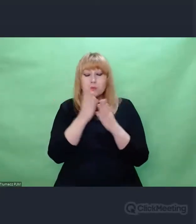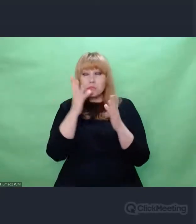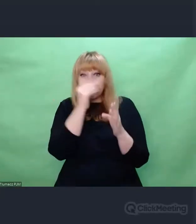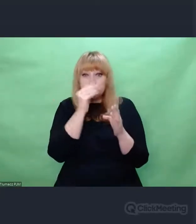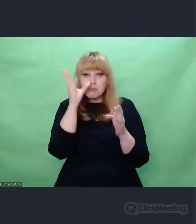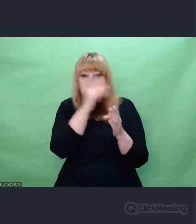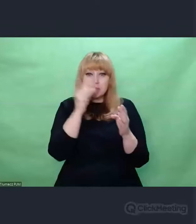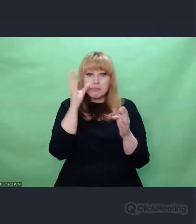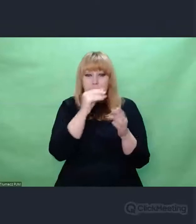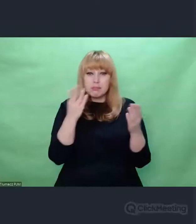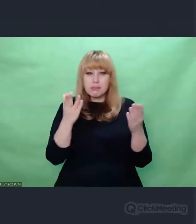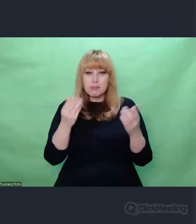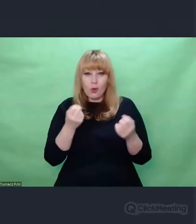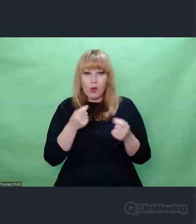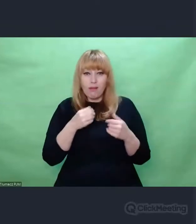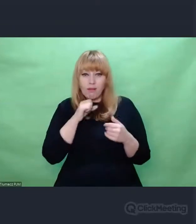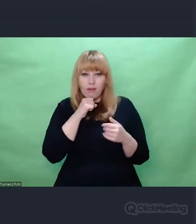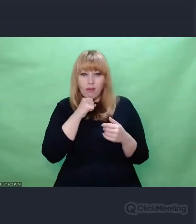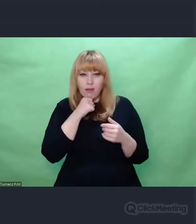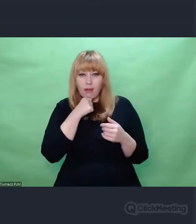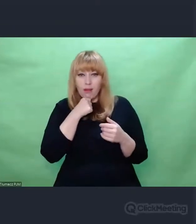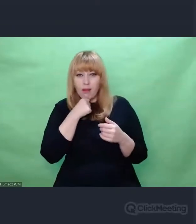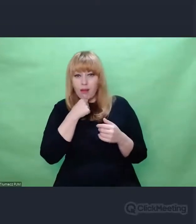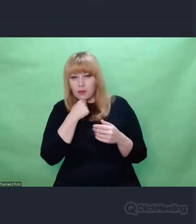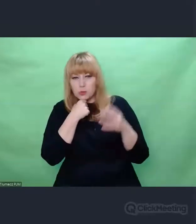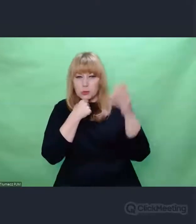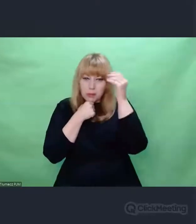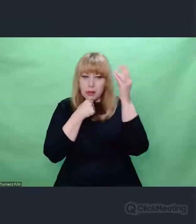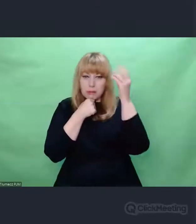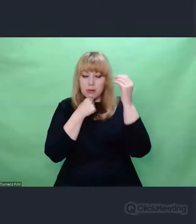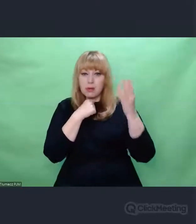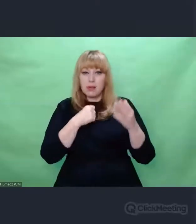I to jest taki gest próby ocalenia tej pamięci.